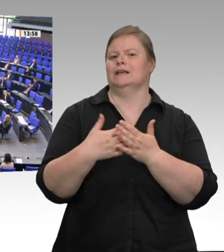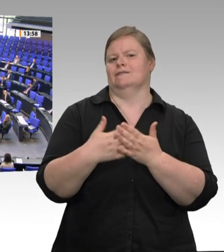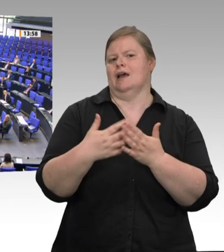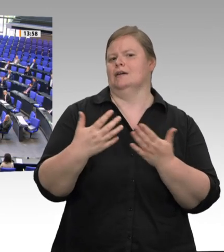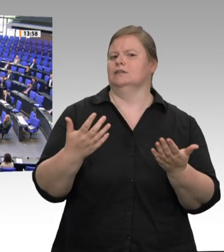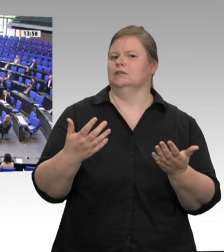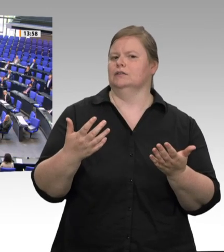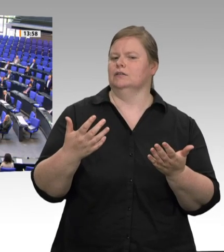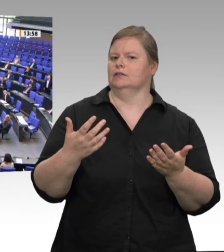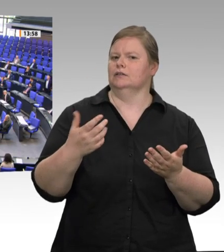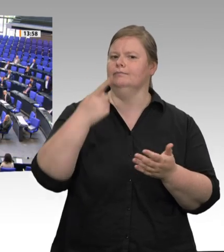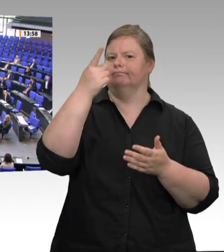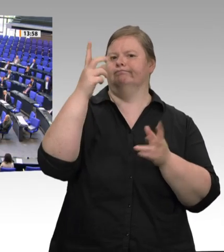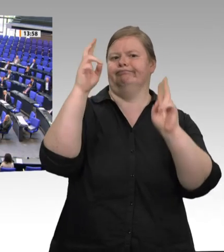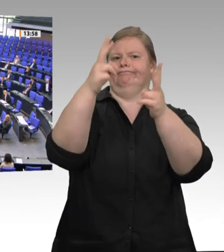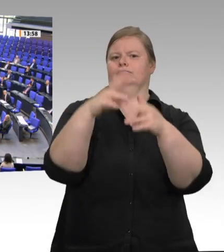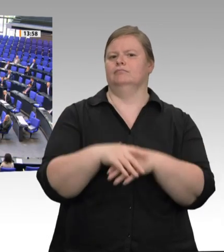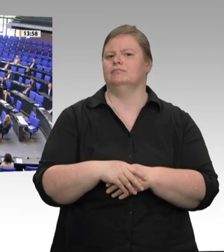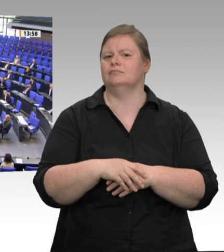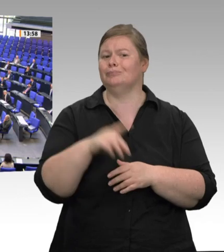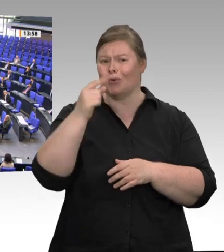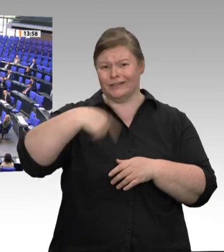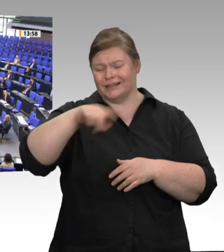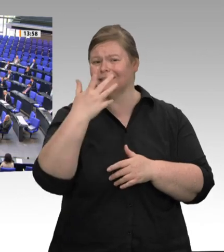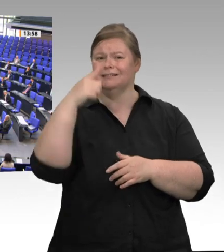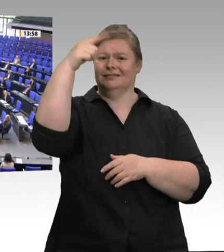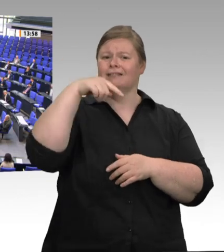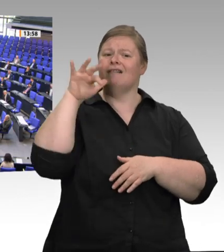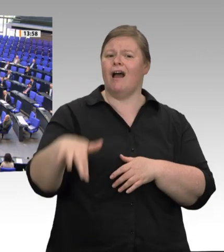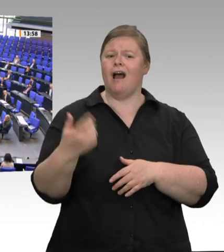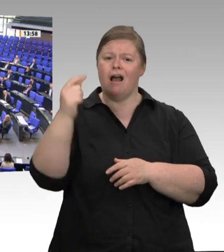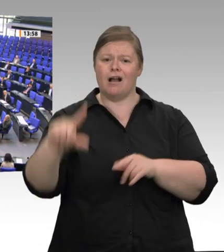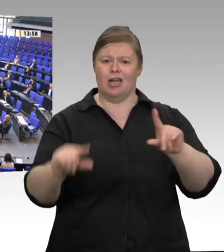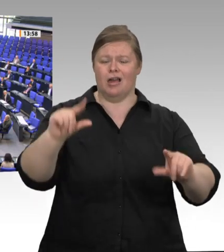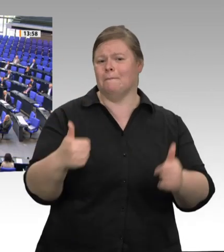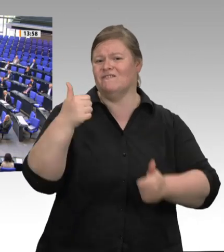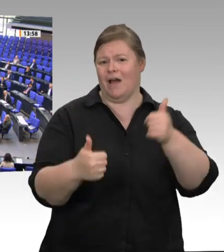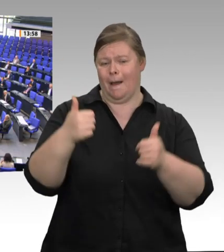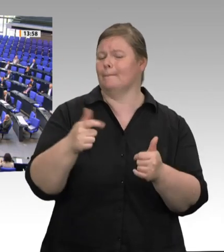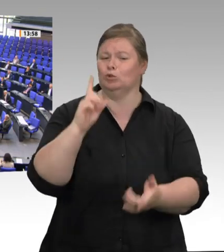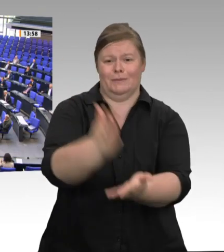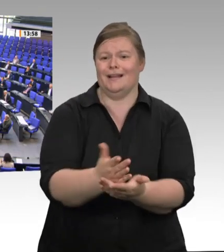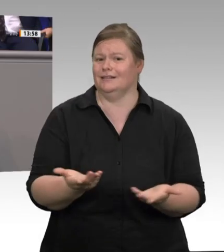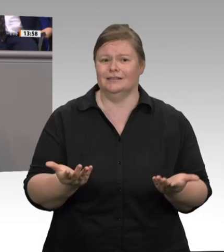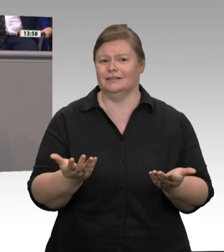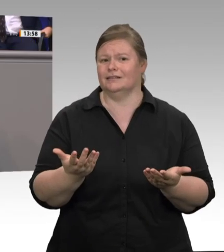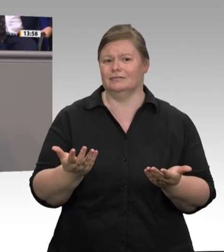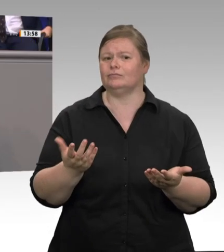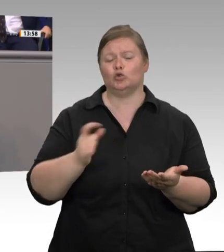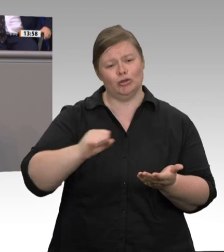gestatten Sie eine Frage oder eine Bemerkung aus der FDP? Nein. – Ich bin der Überzeugung, dass